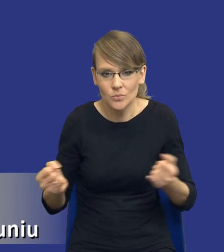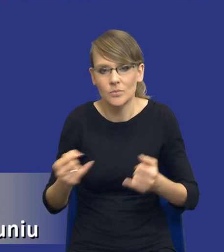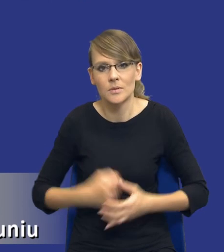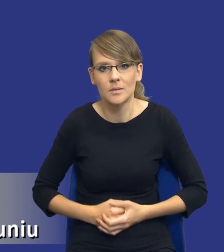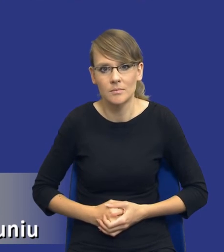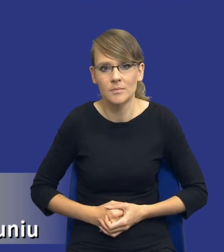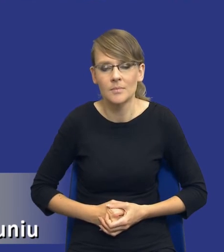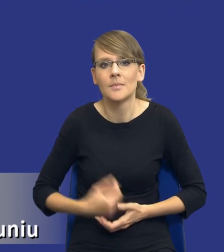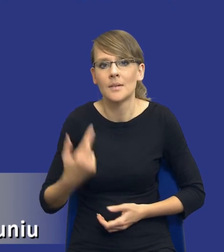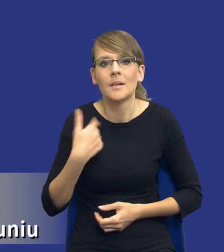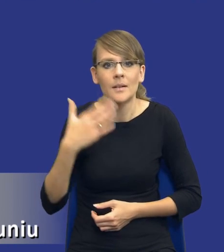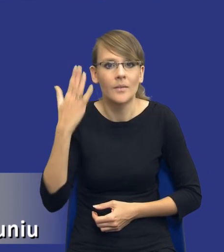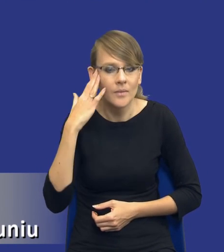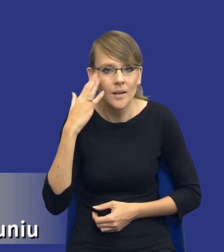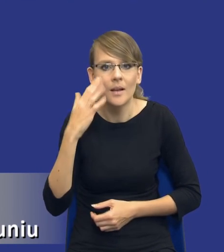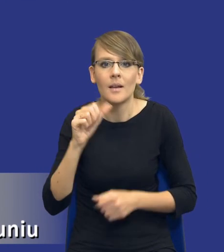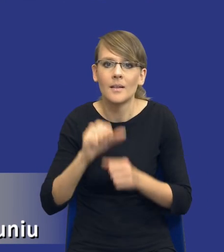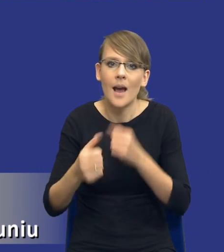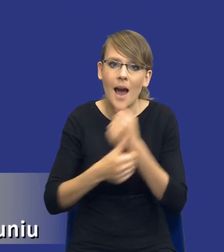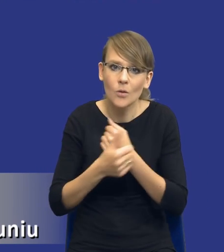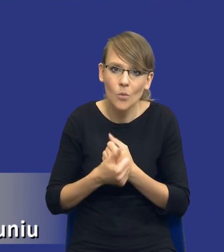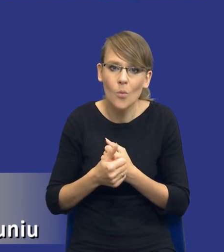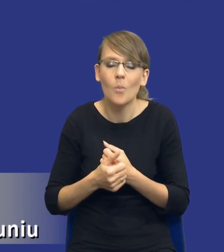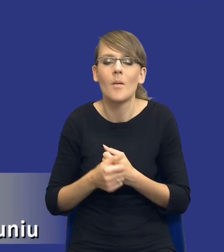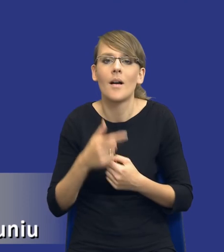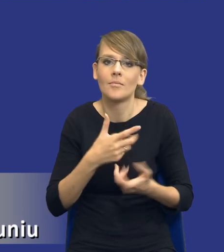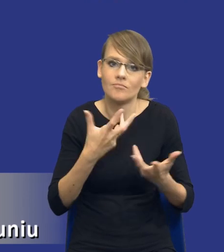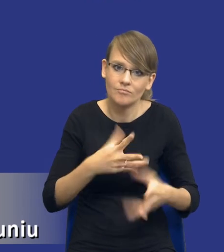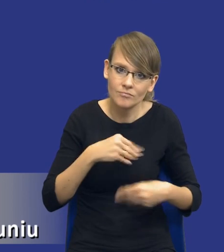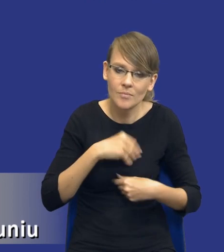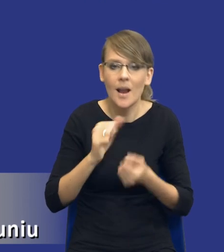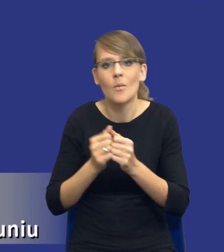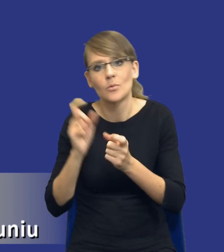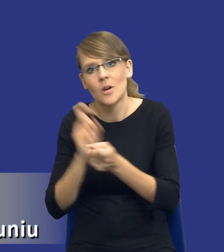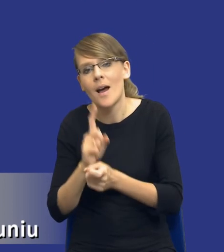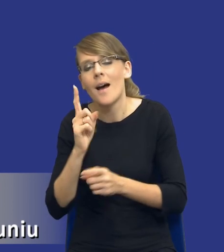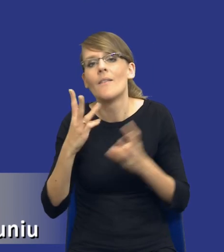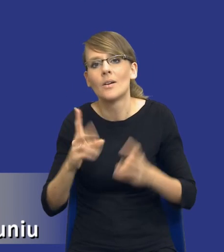wiem, że są argumenty i za i przeciw. Ale to, co jest istotne, ustawa